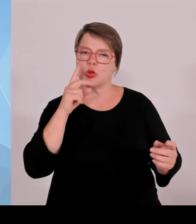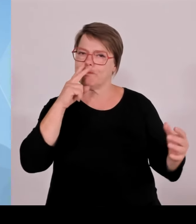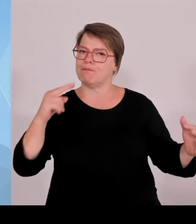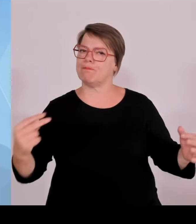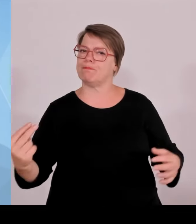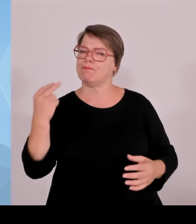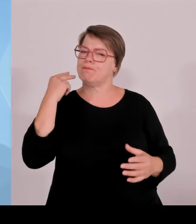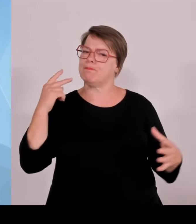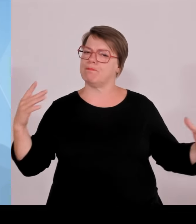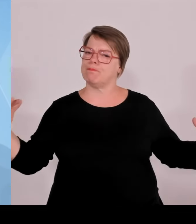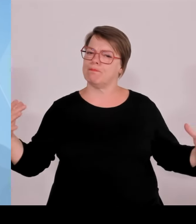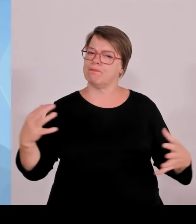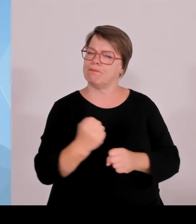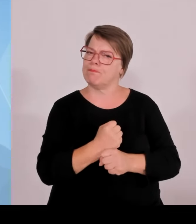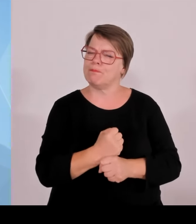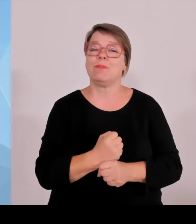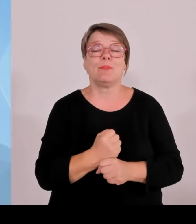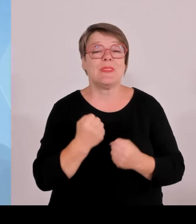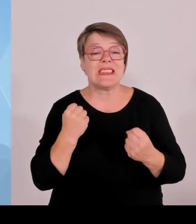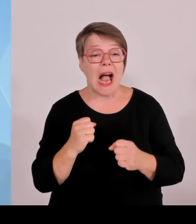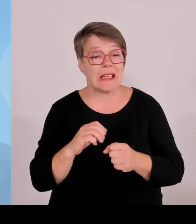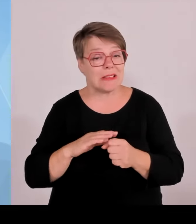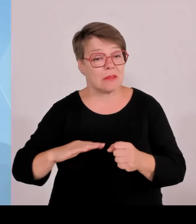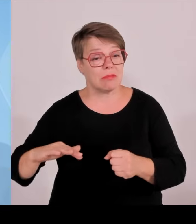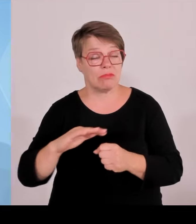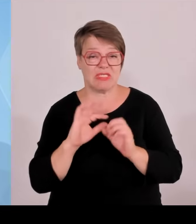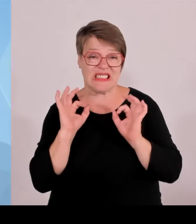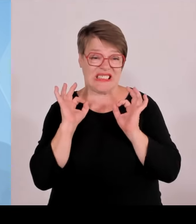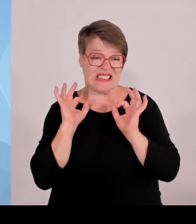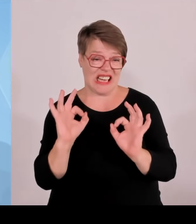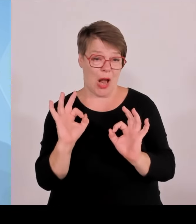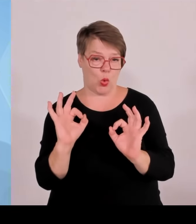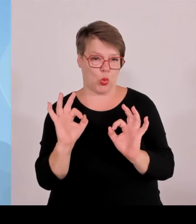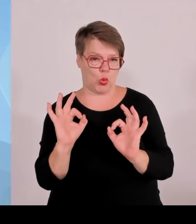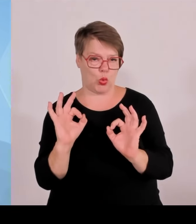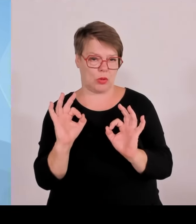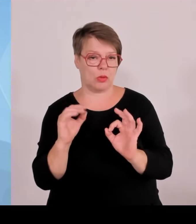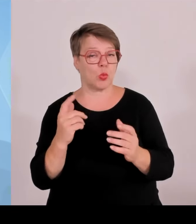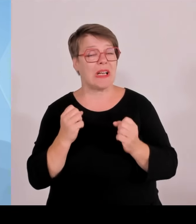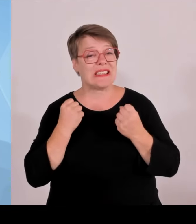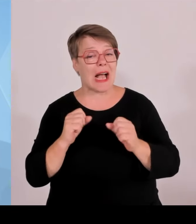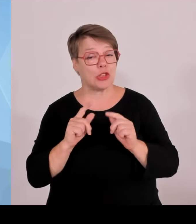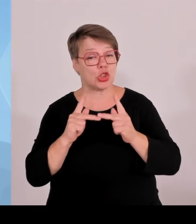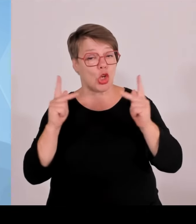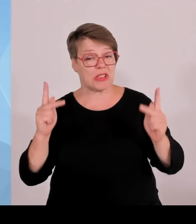insgesamt bei Public Viewings, 94 Autokorsos und Jubelfeiern.